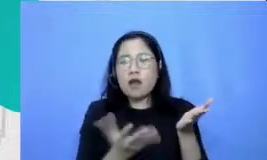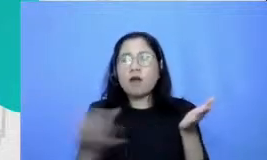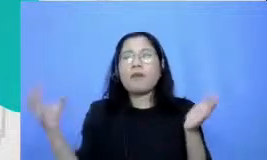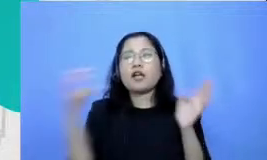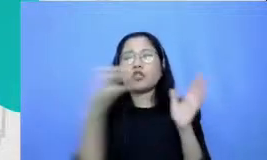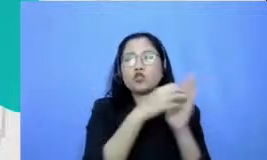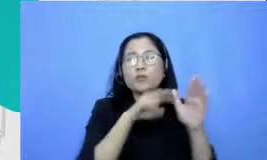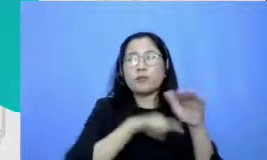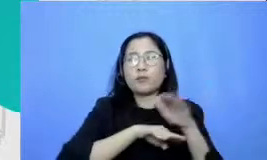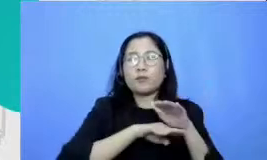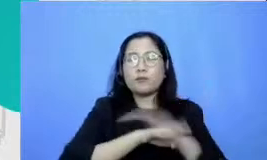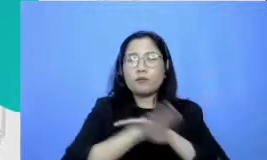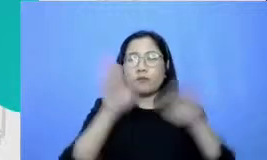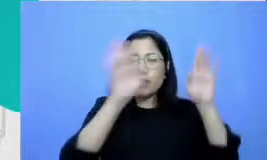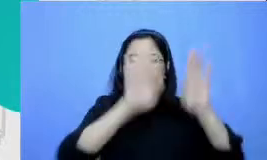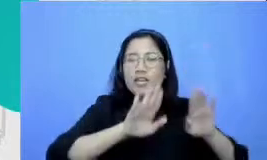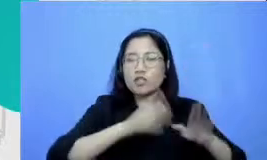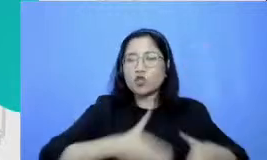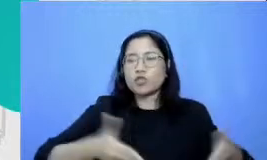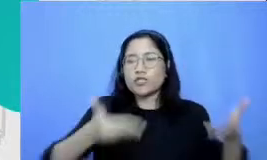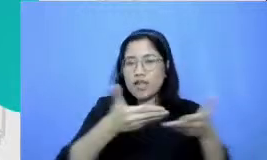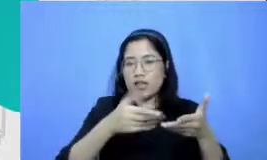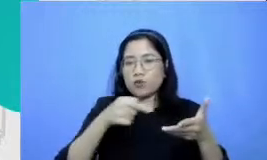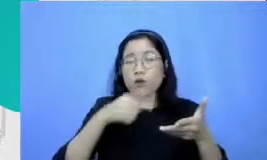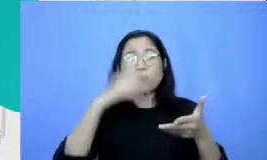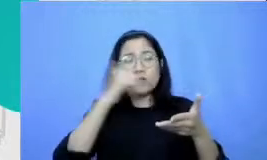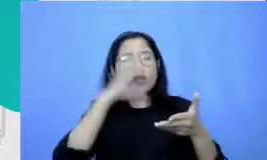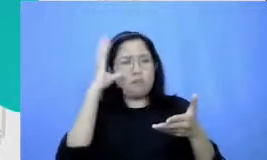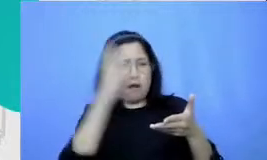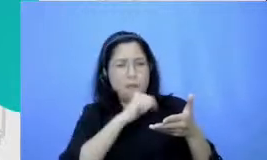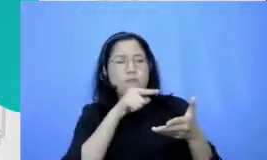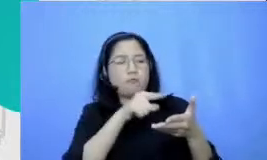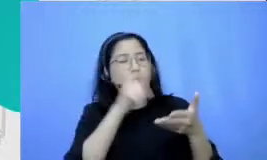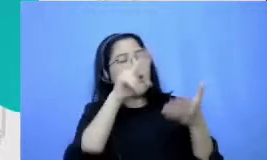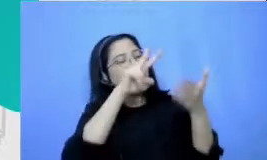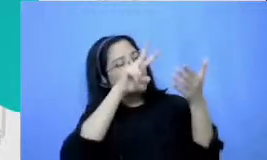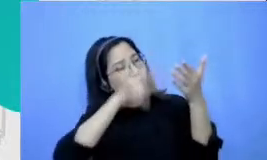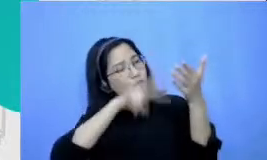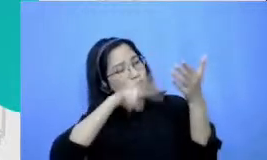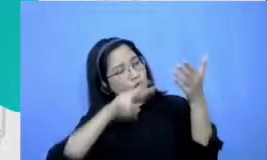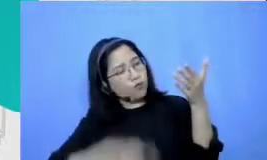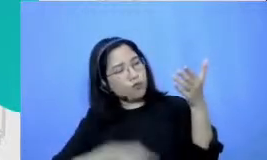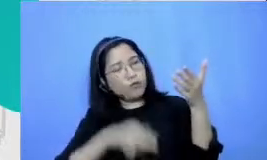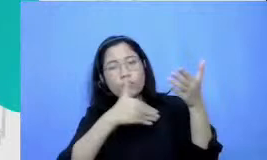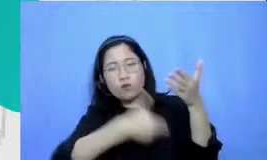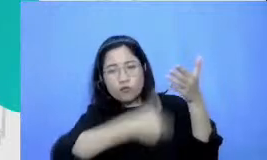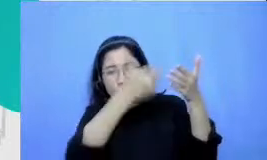bapak dan ibu mudah untuk melacaknya kembali ke Hai investasi Bapak dan Ibu ketemu situasi yang